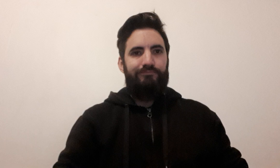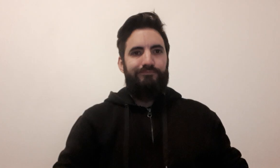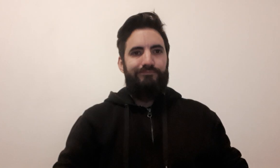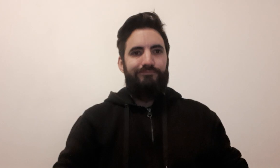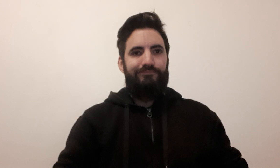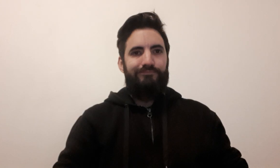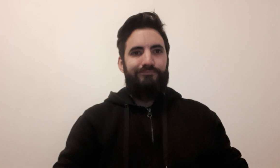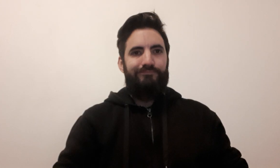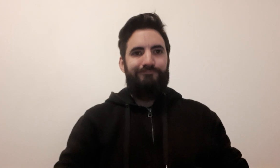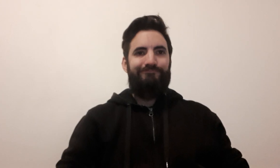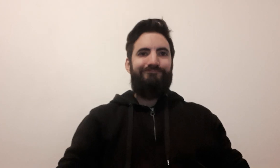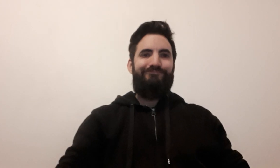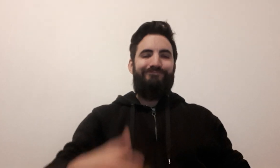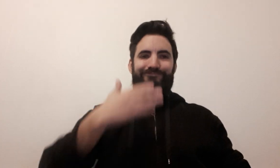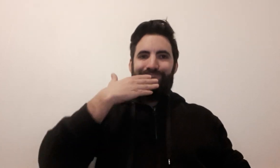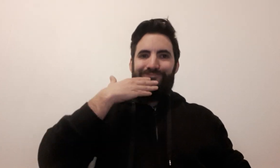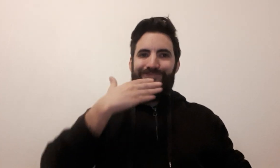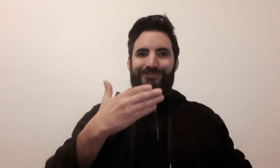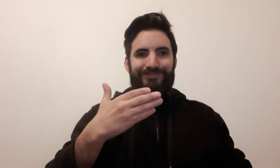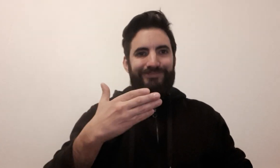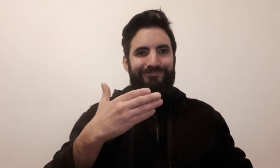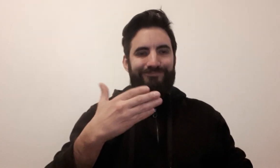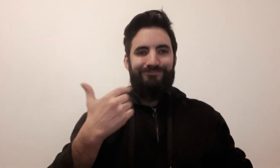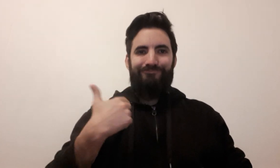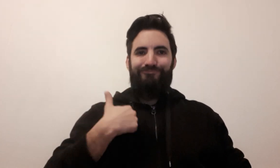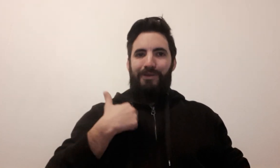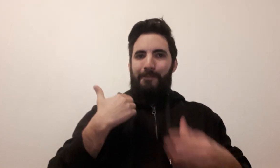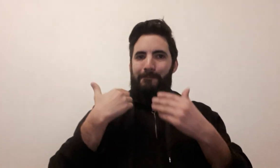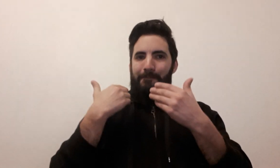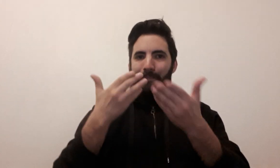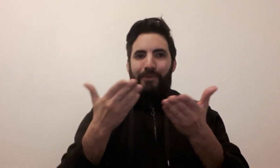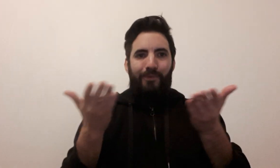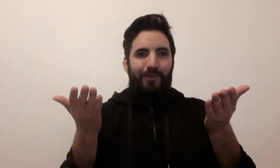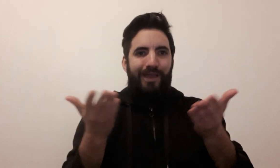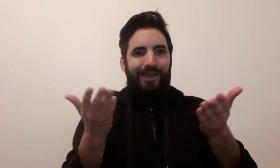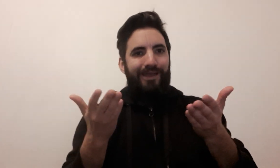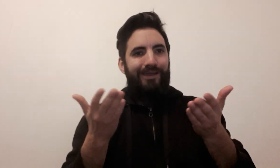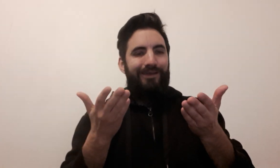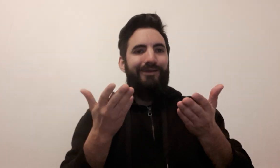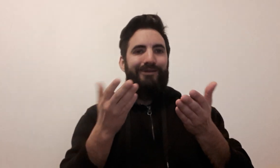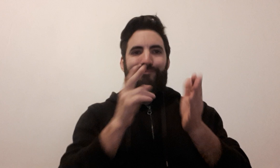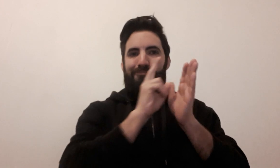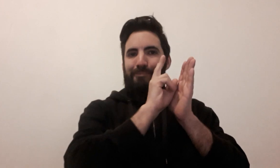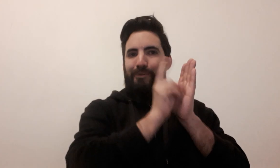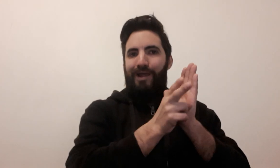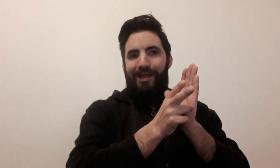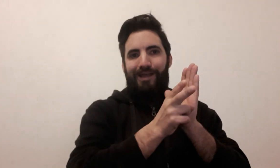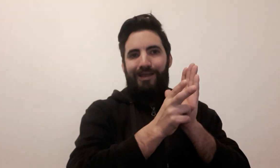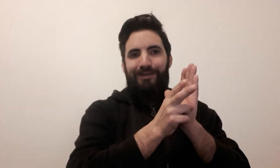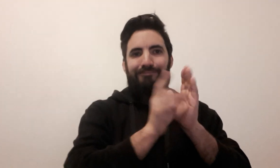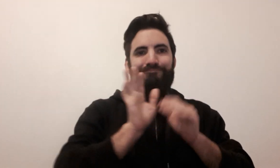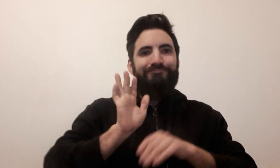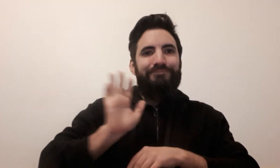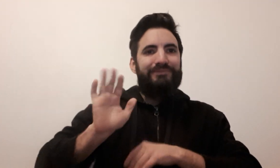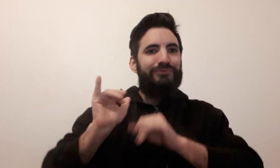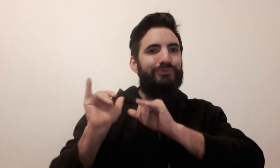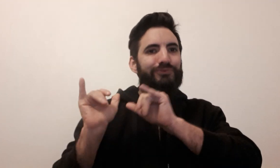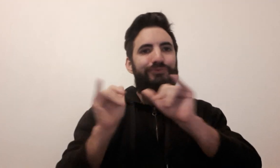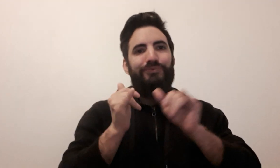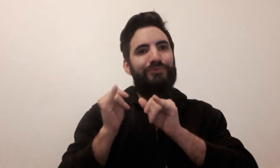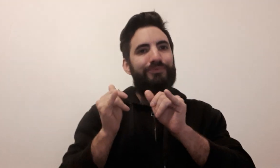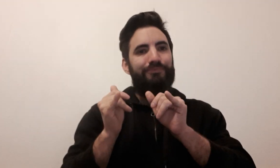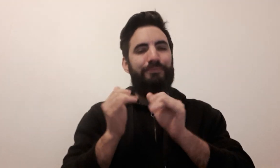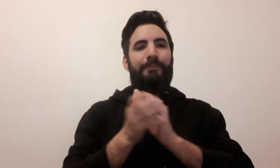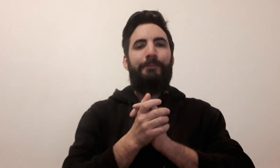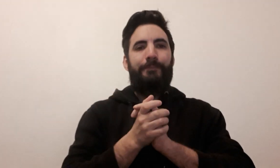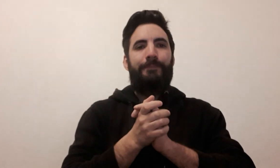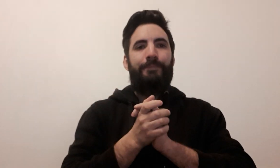Bonjour, je vous propose un lexique ludique